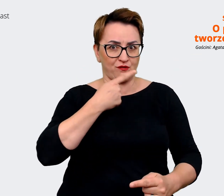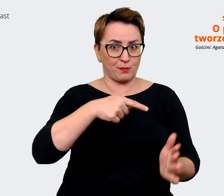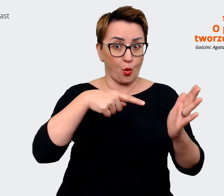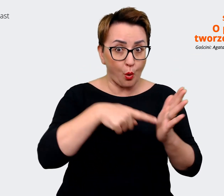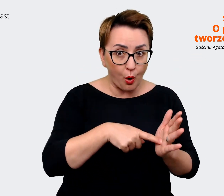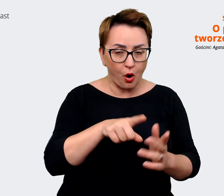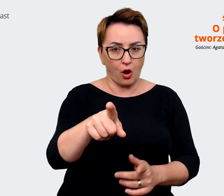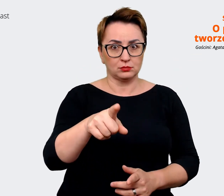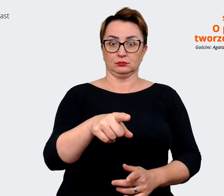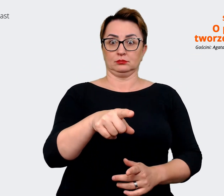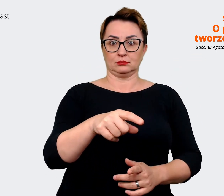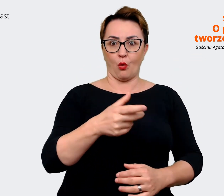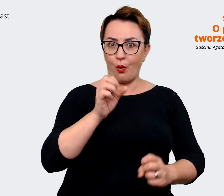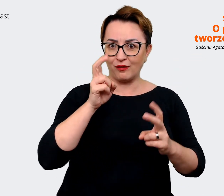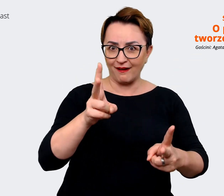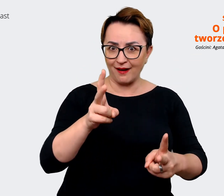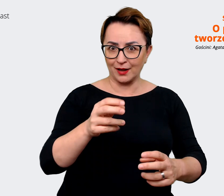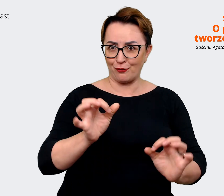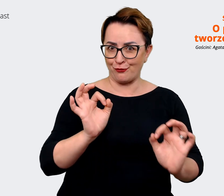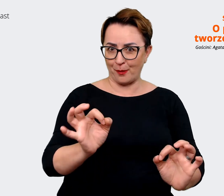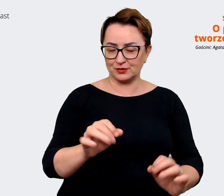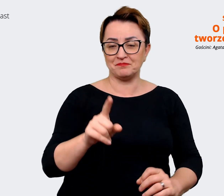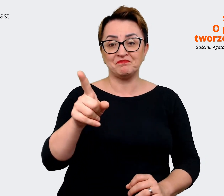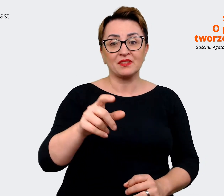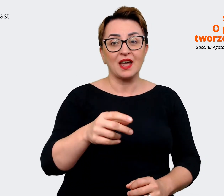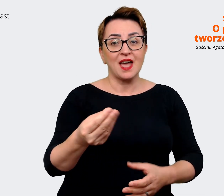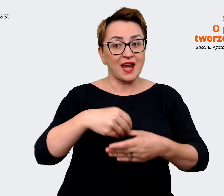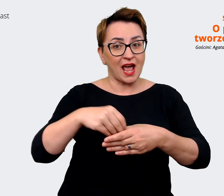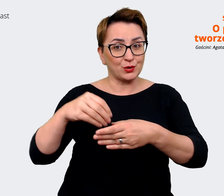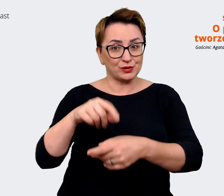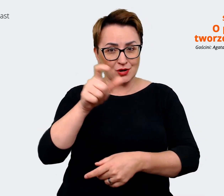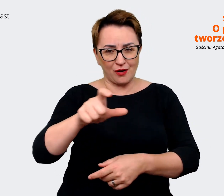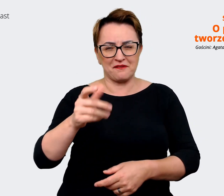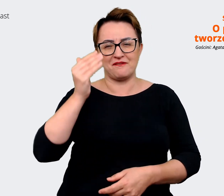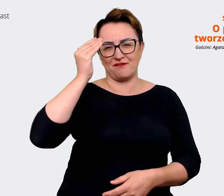to wiedzą, jakby rozmawiając z kandydatami, mają taki przegląd rynku, więc to powinno...